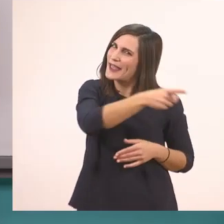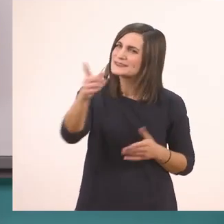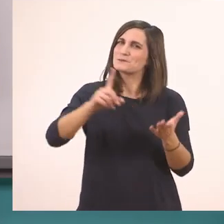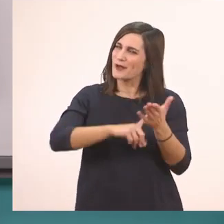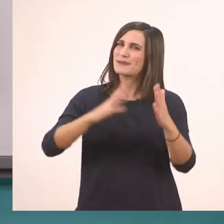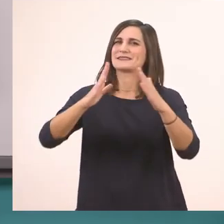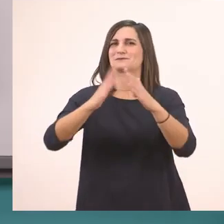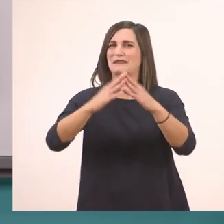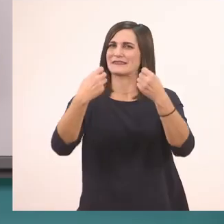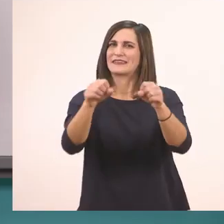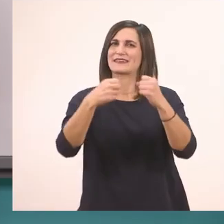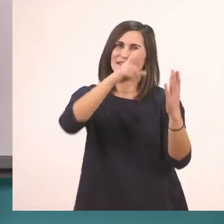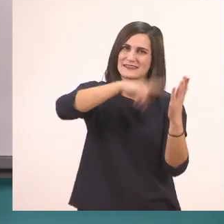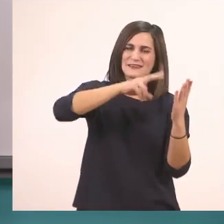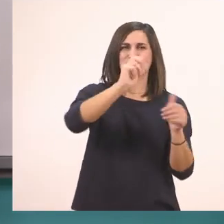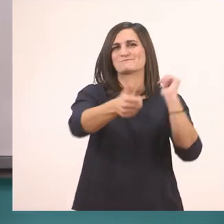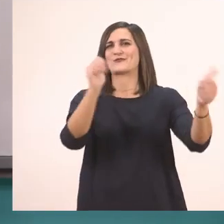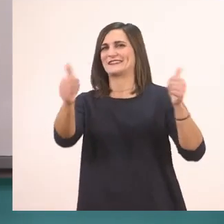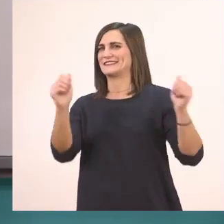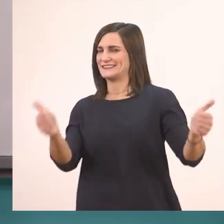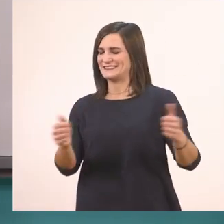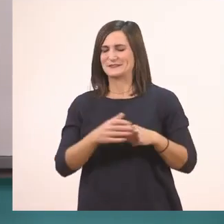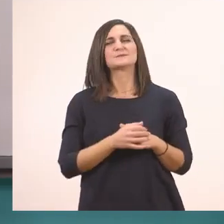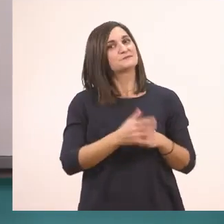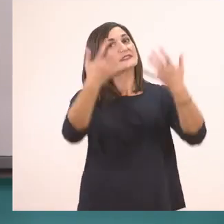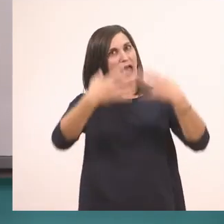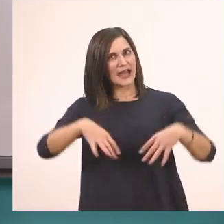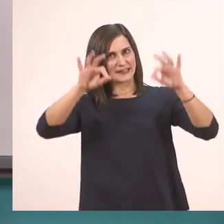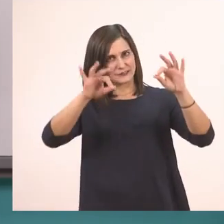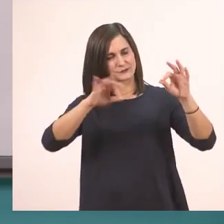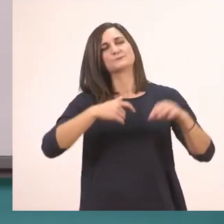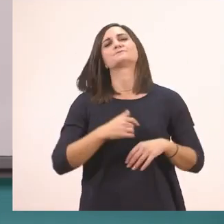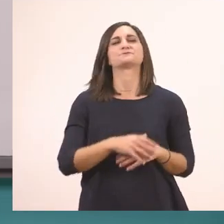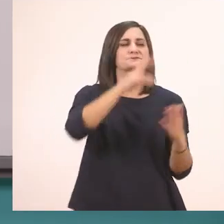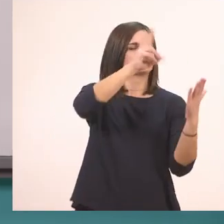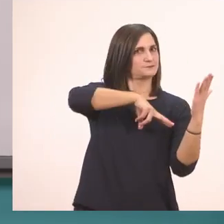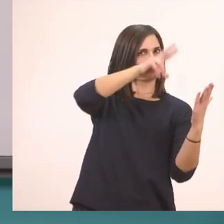Που μπορείτε να τη διαβάσετε. Λοιπόν ξεκινάμε! Ξεκινάω εγώ να το διαβάσω πρώτα όλο.